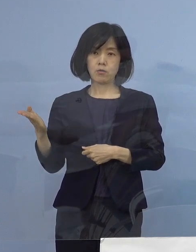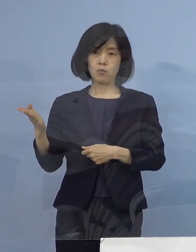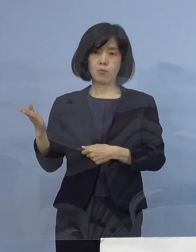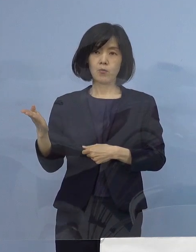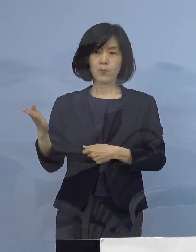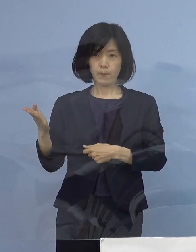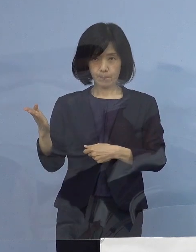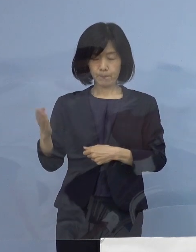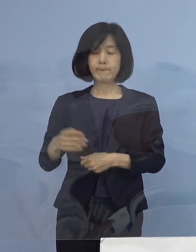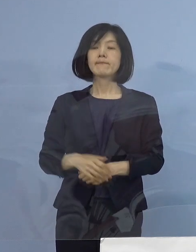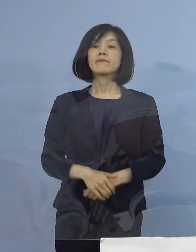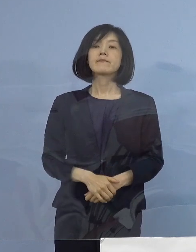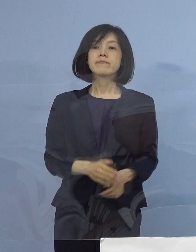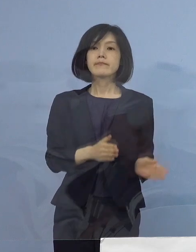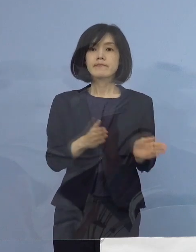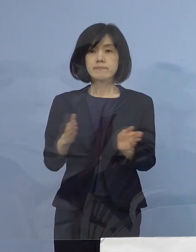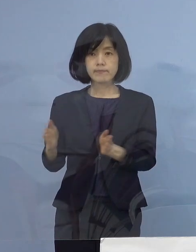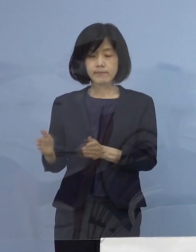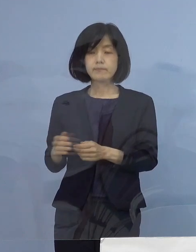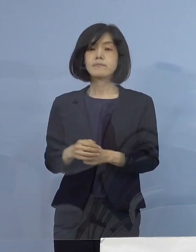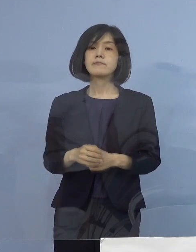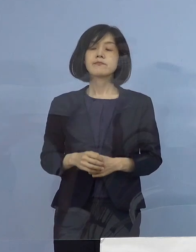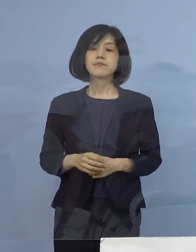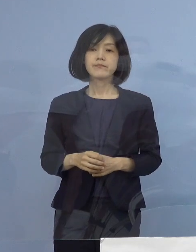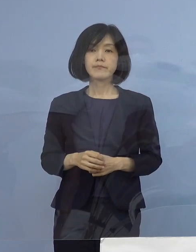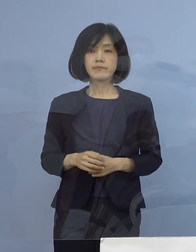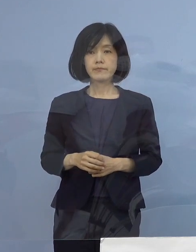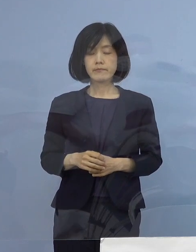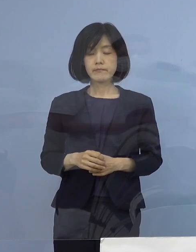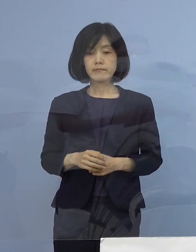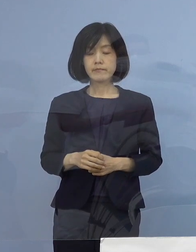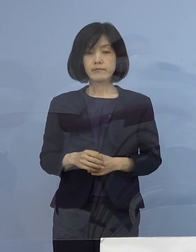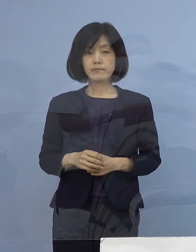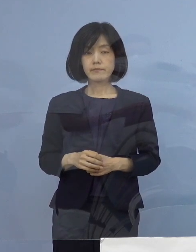続きまして、この度新たに発生が確認されました